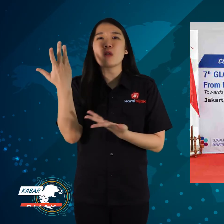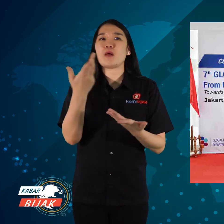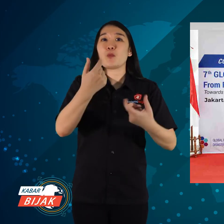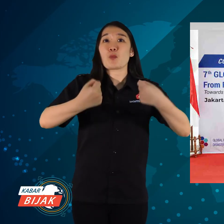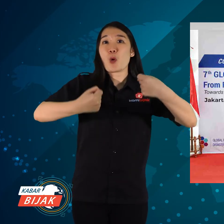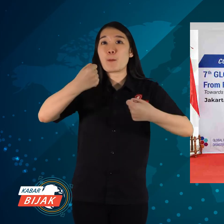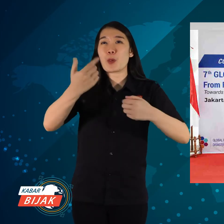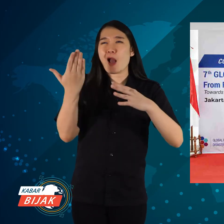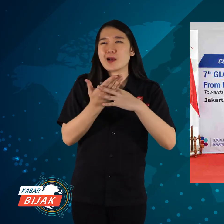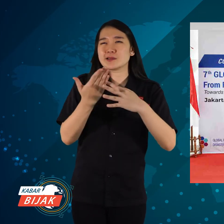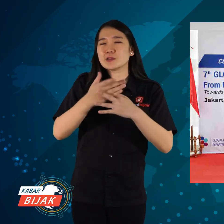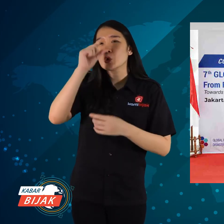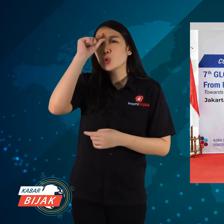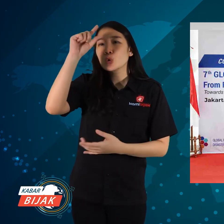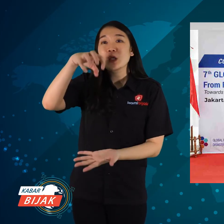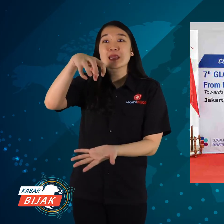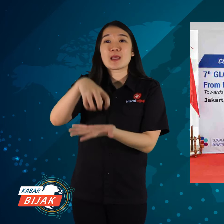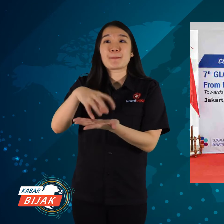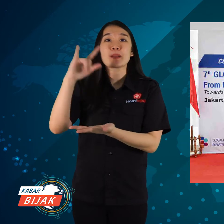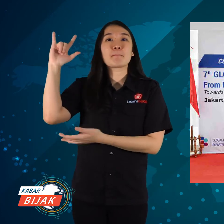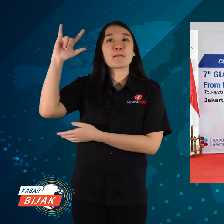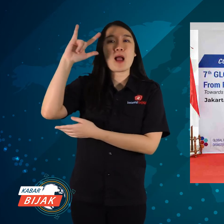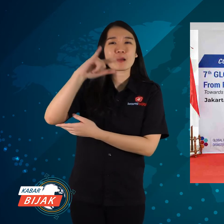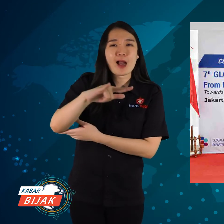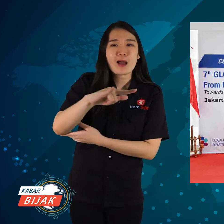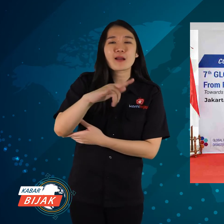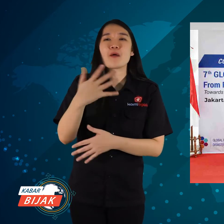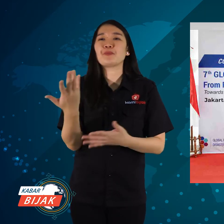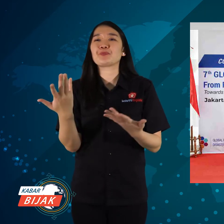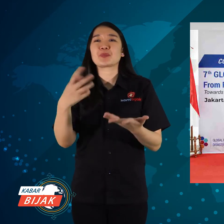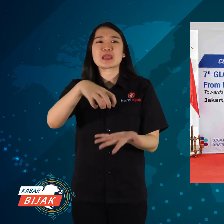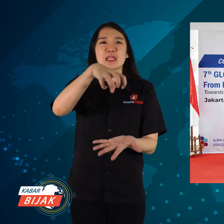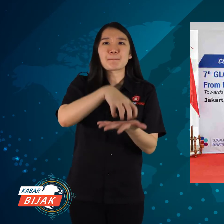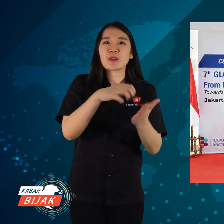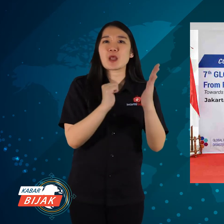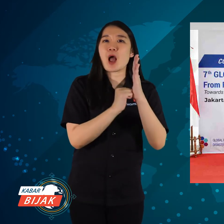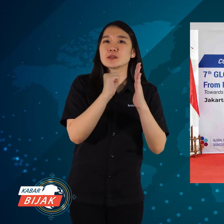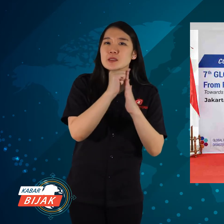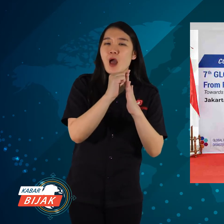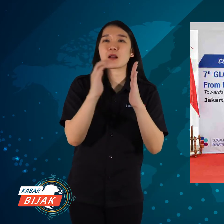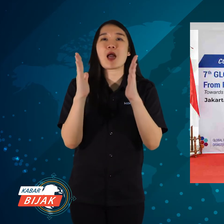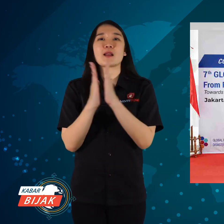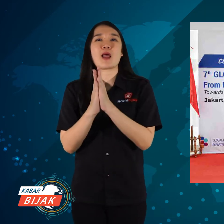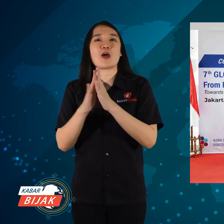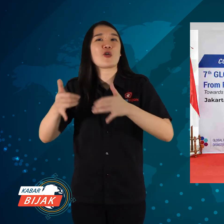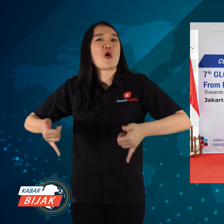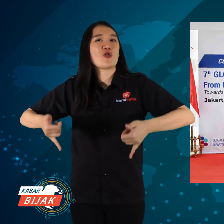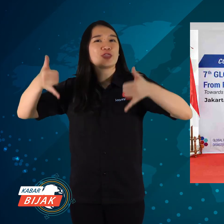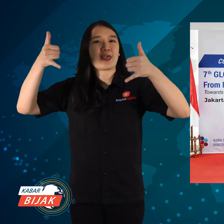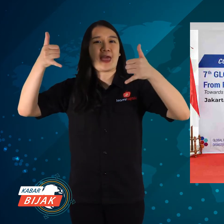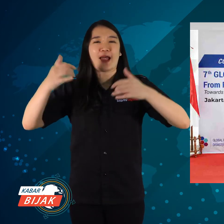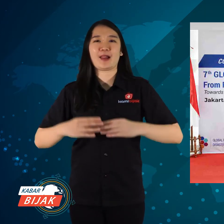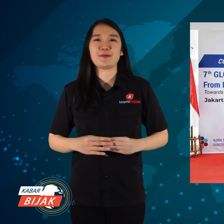dan mobil akses untuk ditempatkan di bandara, venue, dan hotel.